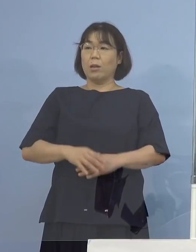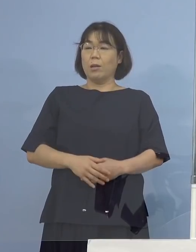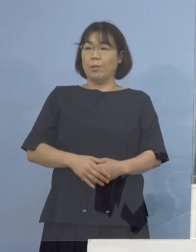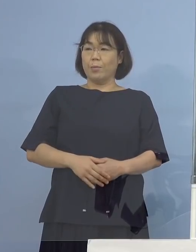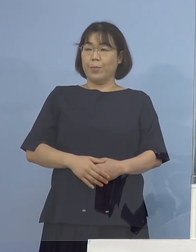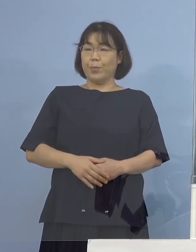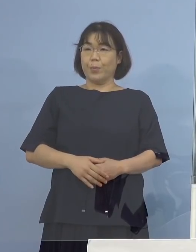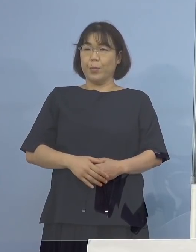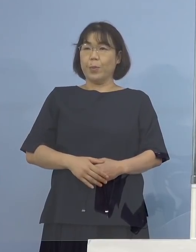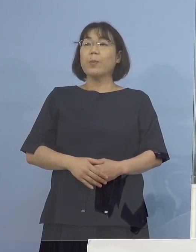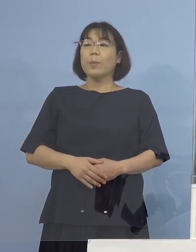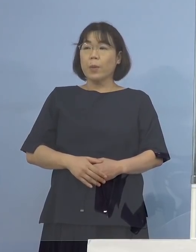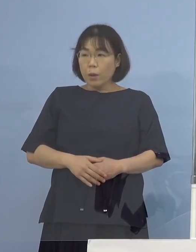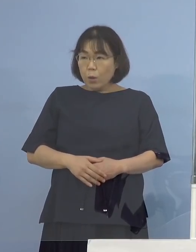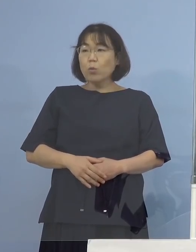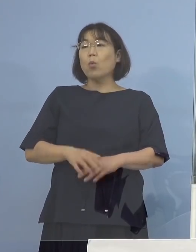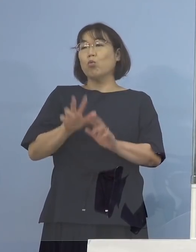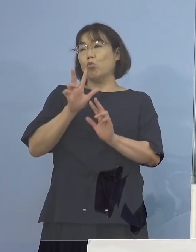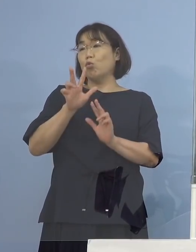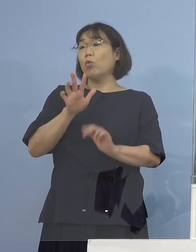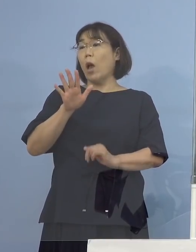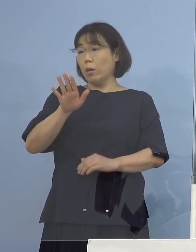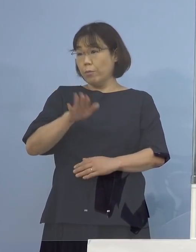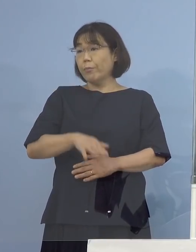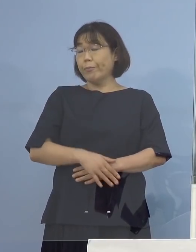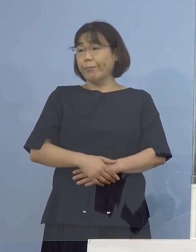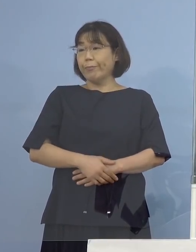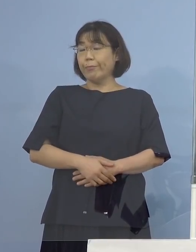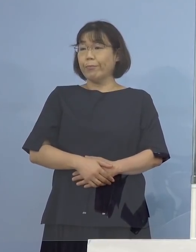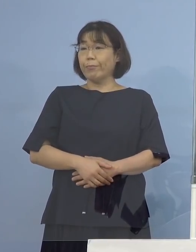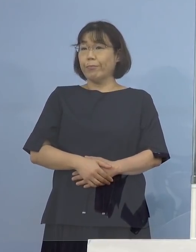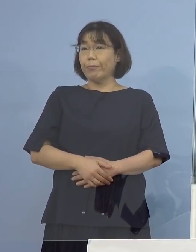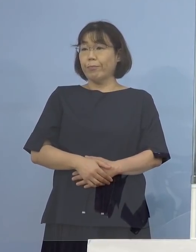いう形をとらせていただいています